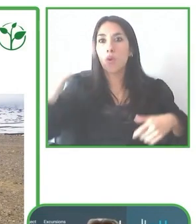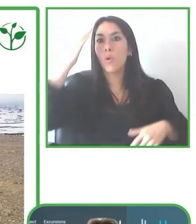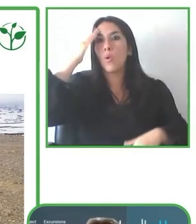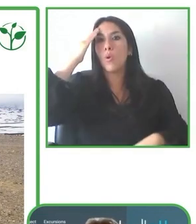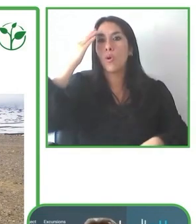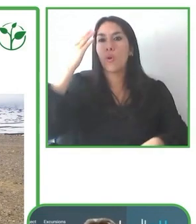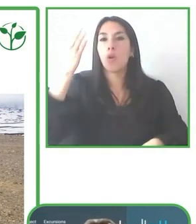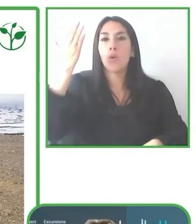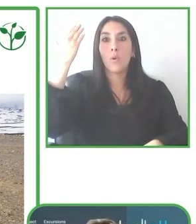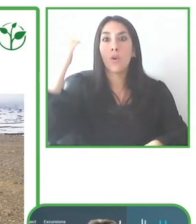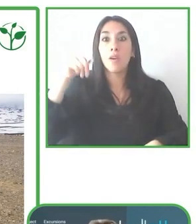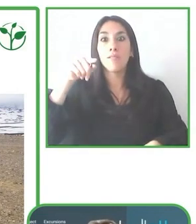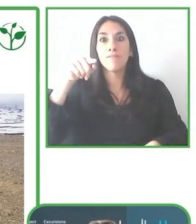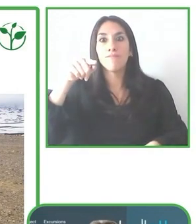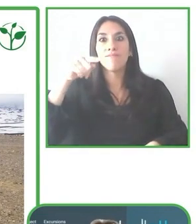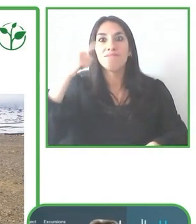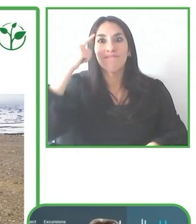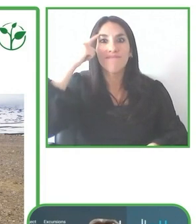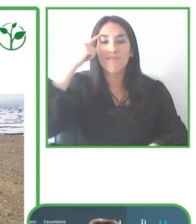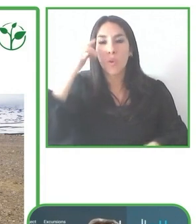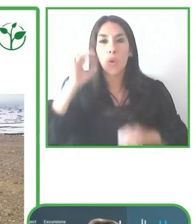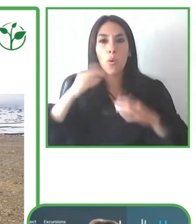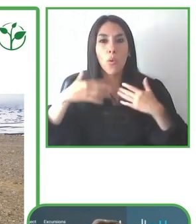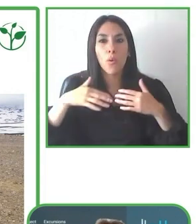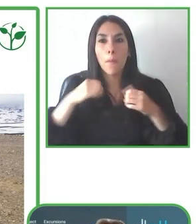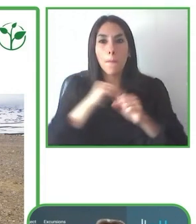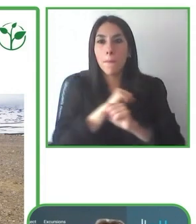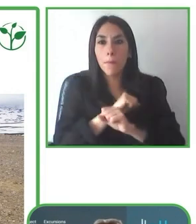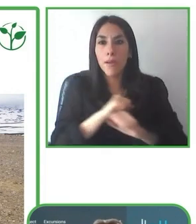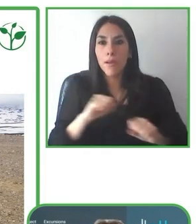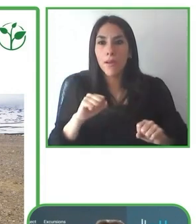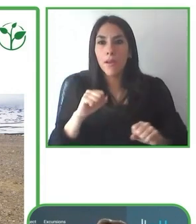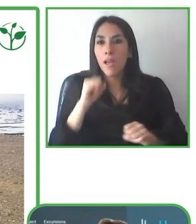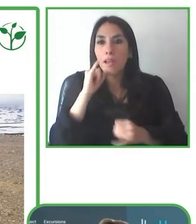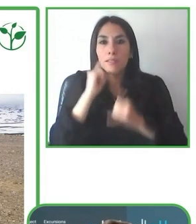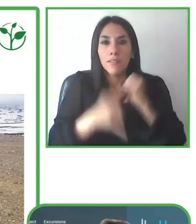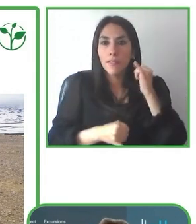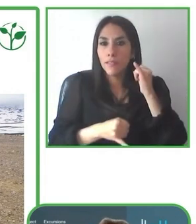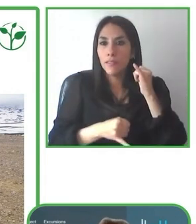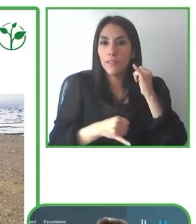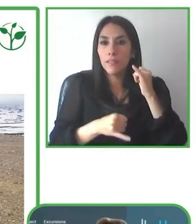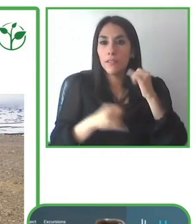Técnica de Múnich. Además, ha trabajado en el desarrollo y fortalecimiento de distintas